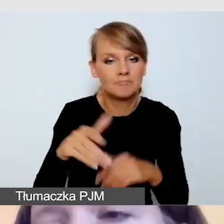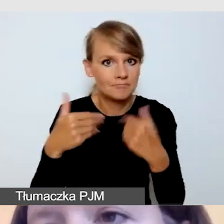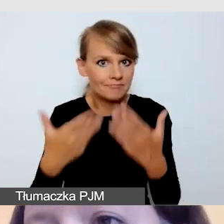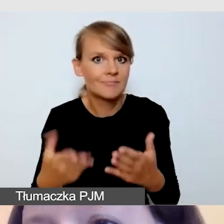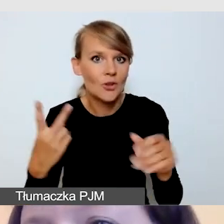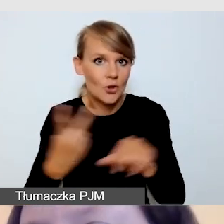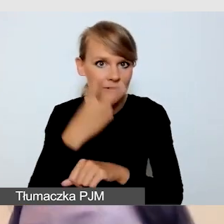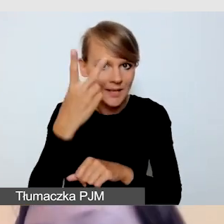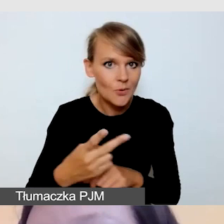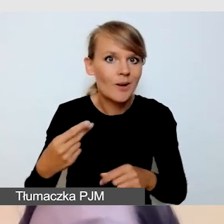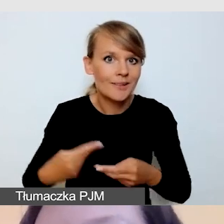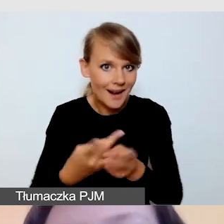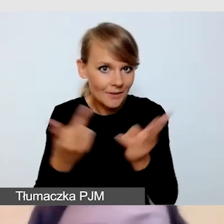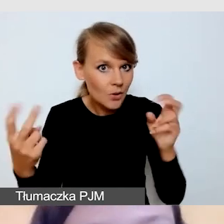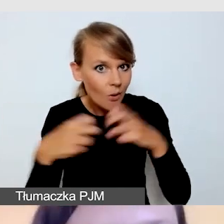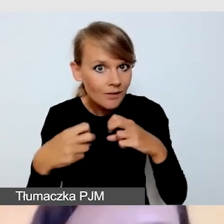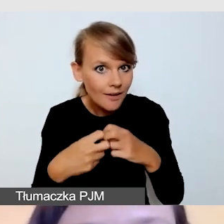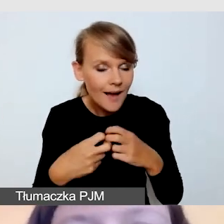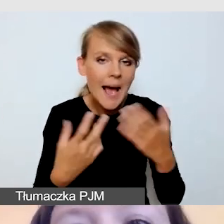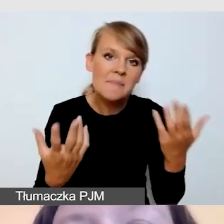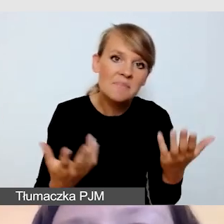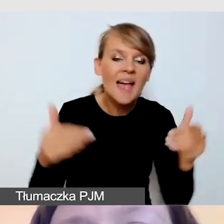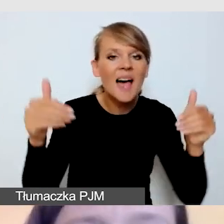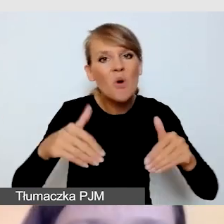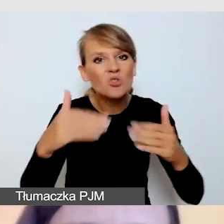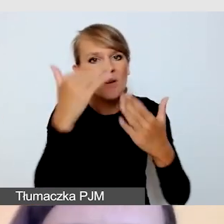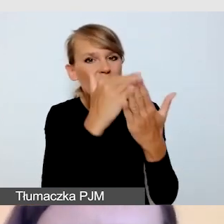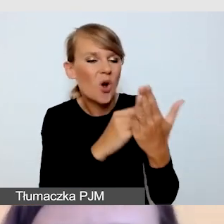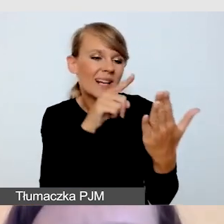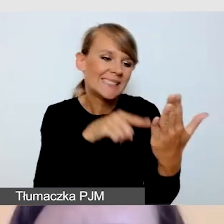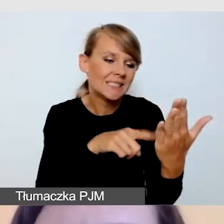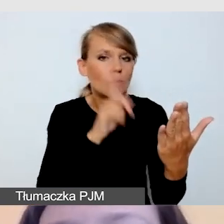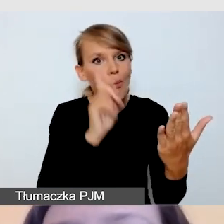i czy program nie wymaga modyfikacji. Czy w naszym programie